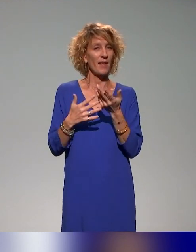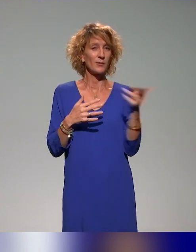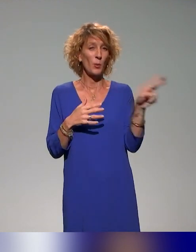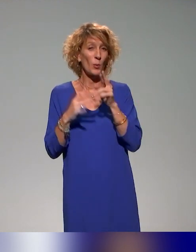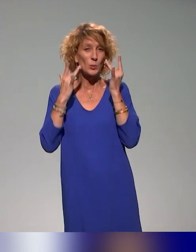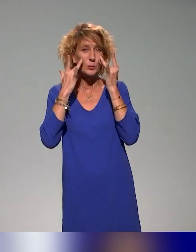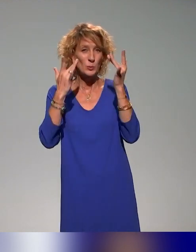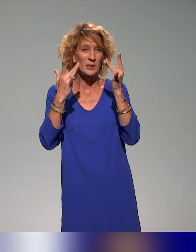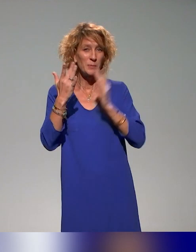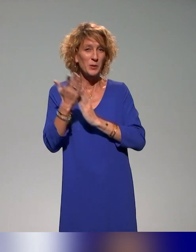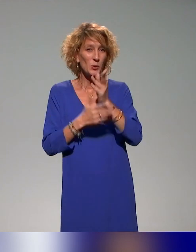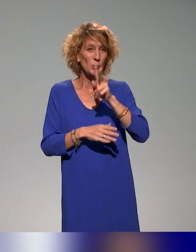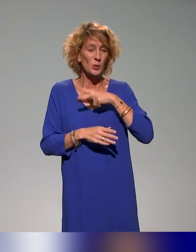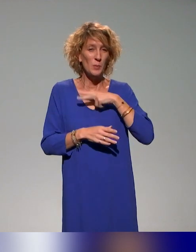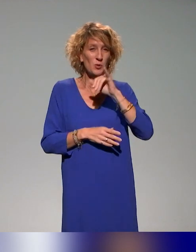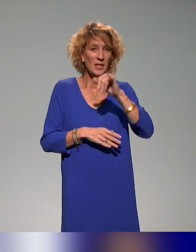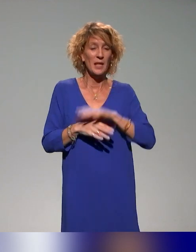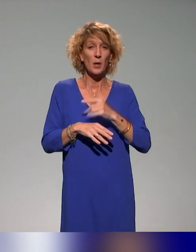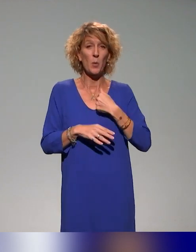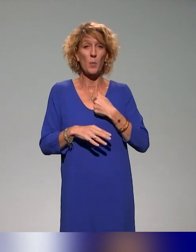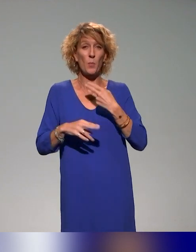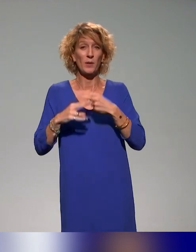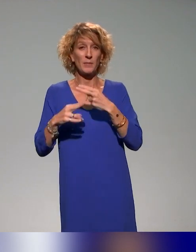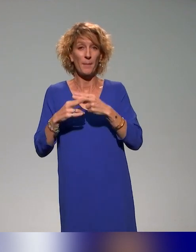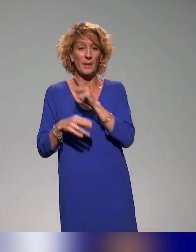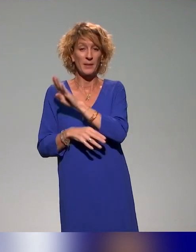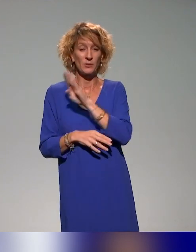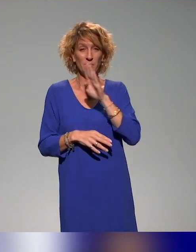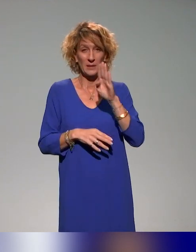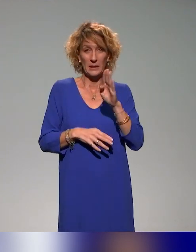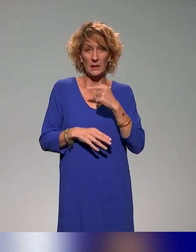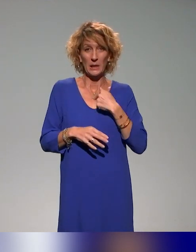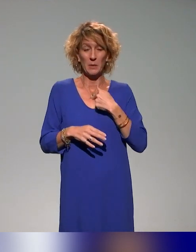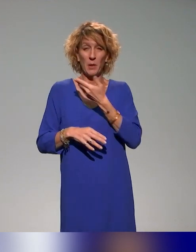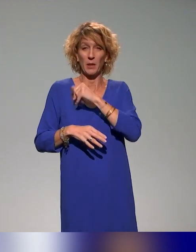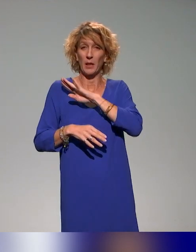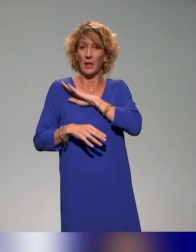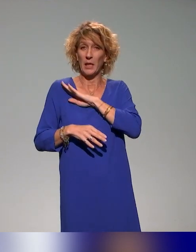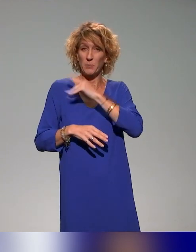Je vais me présenter très brièvement. Je m'appelle Benyoucef Benkouar. Je suis chargé d'ingénierie de formation sur le projet INCLUDE